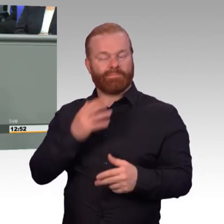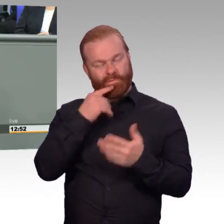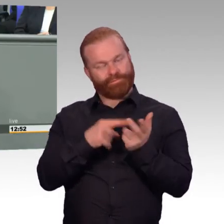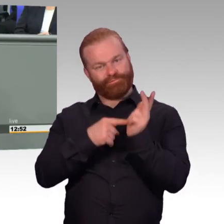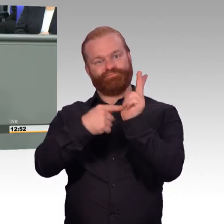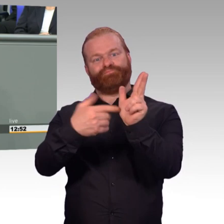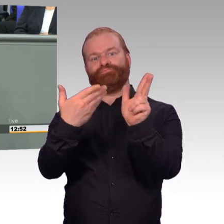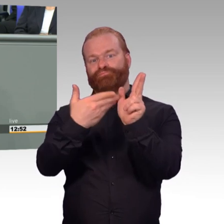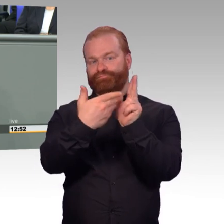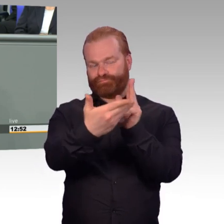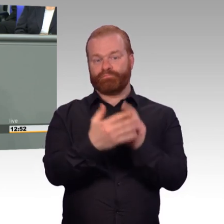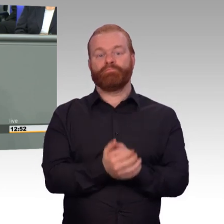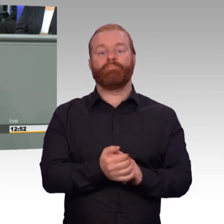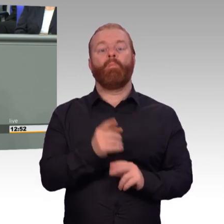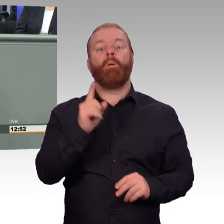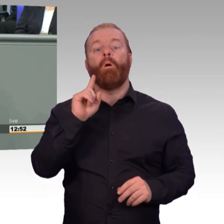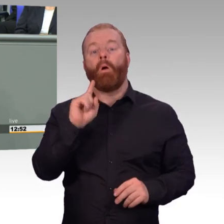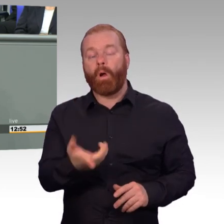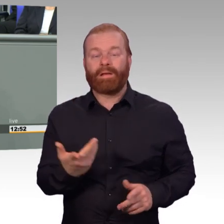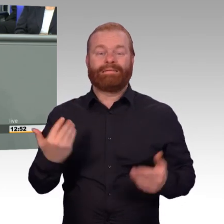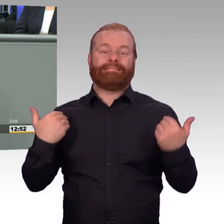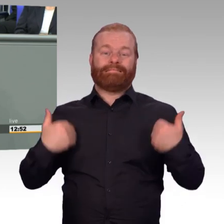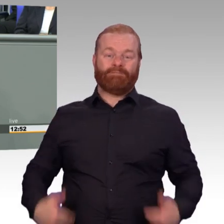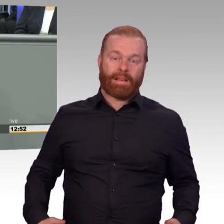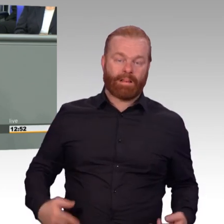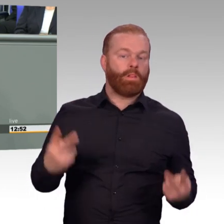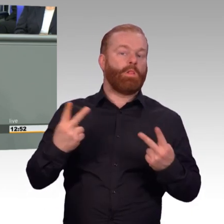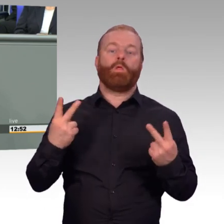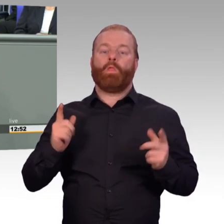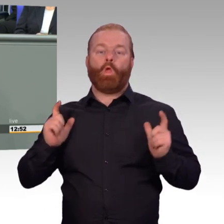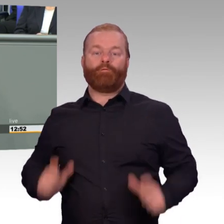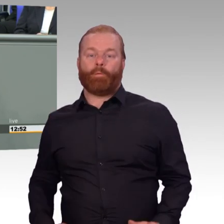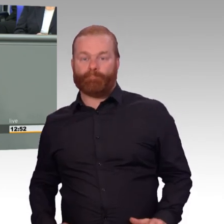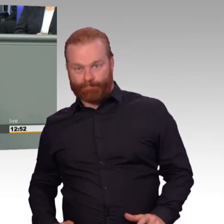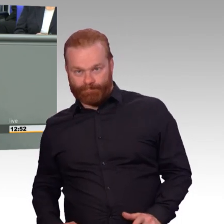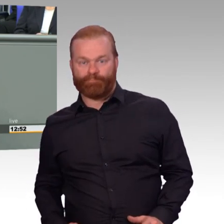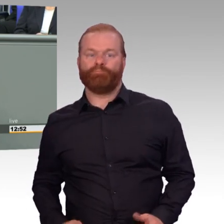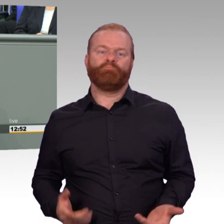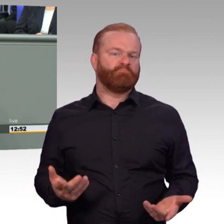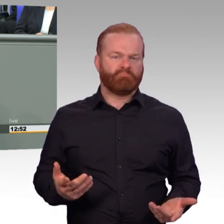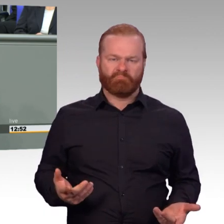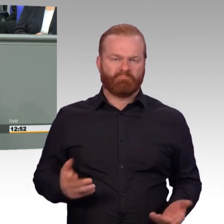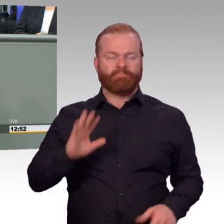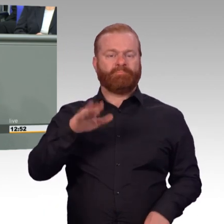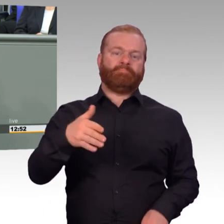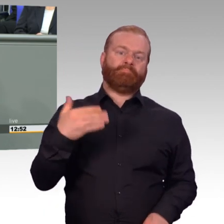ging der Personalbestand der Bundeswehr deutlich und drastisch zurück. Und wir haben den Rückgang mittlerweile